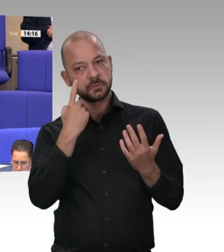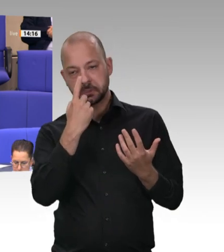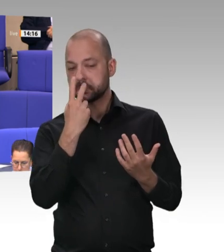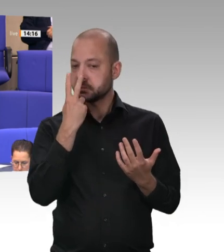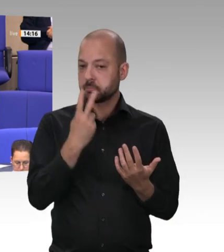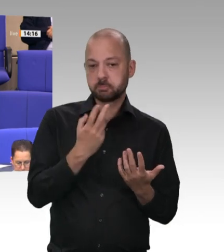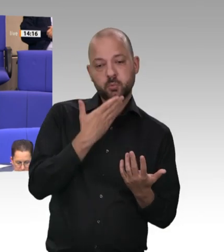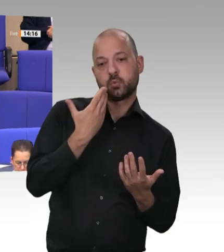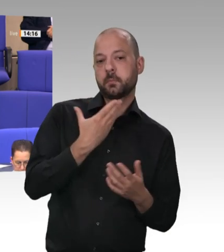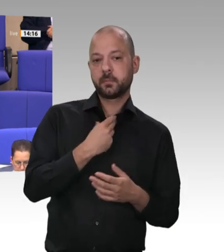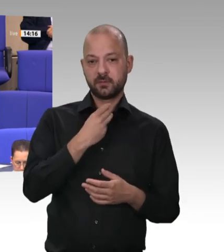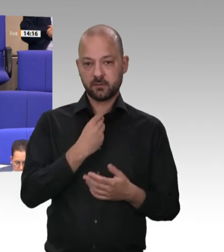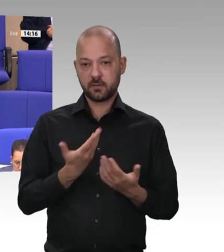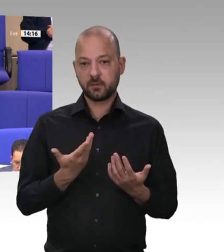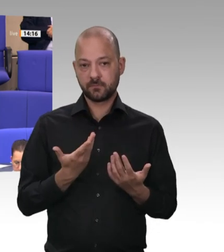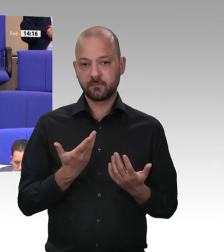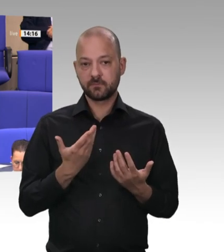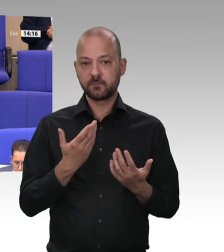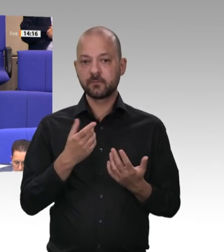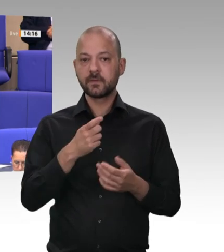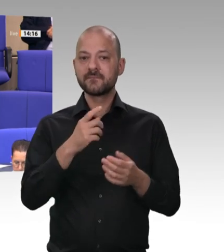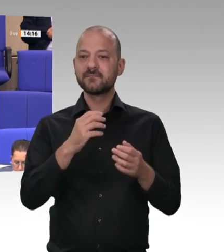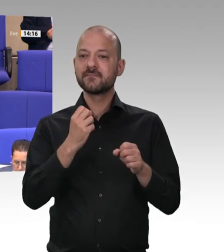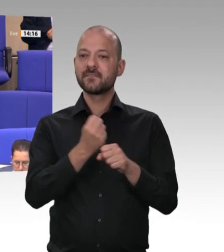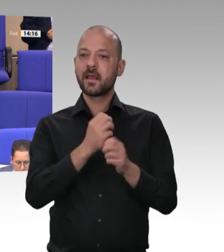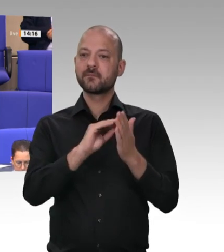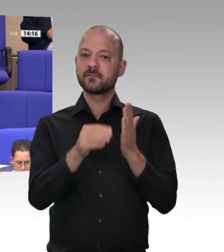von Werkverträgen beauftragen. – Das war die Antwort Ihres jetzigen Koalitionspartners.